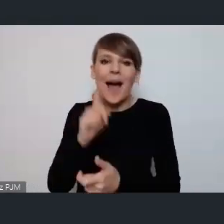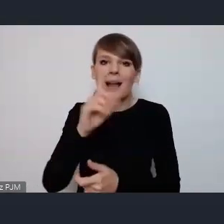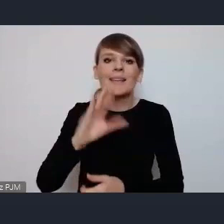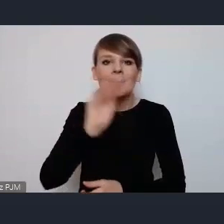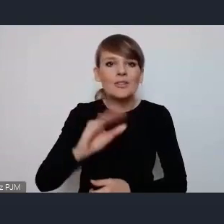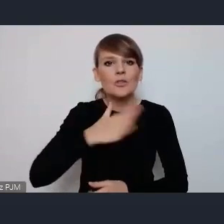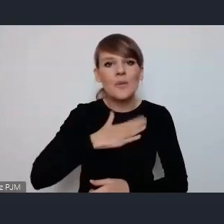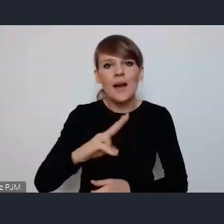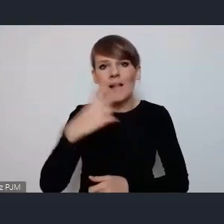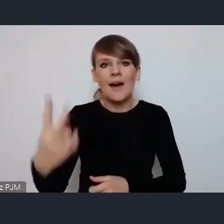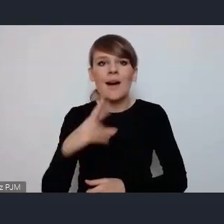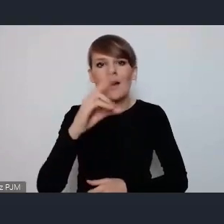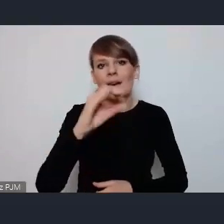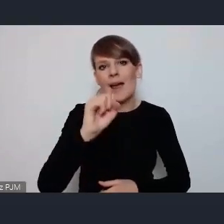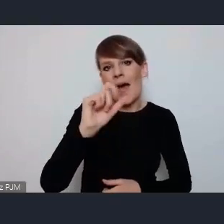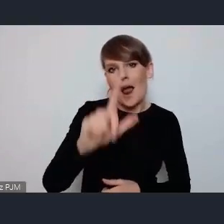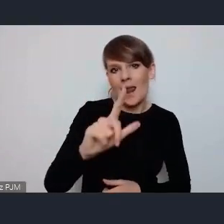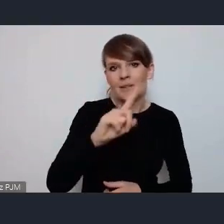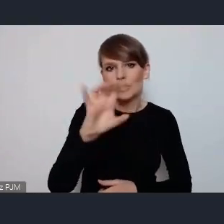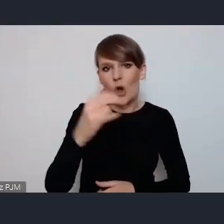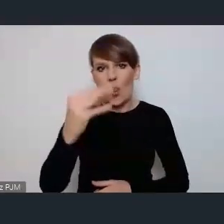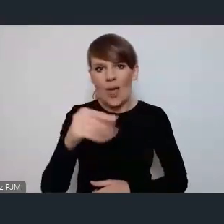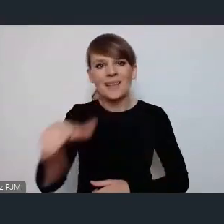Green Zone scena o której pan Karol Janas mówił